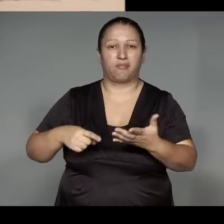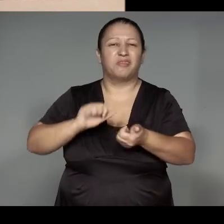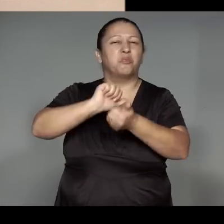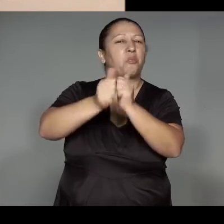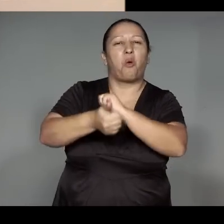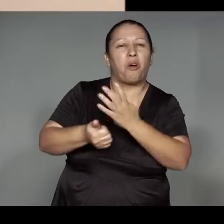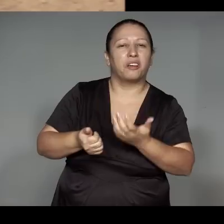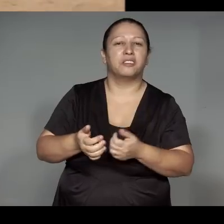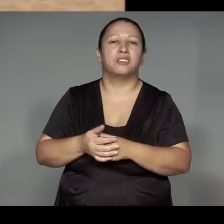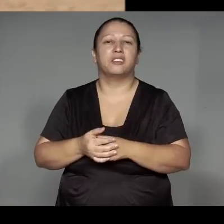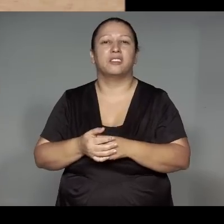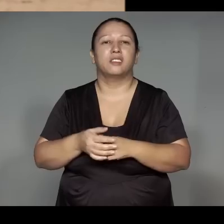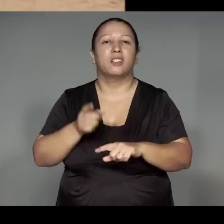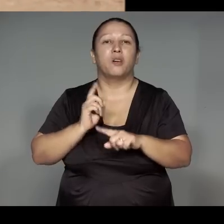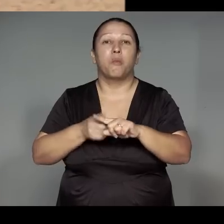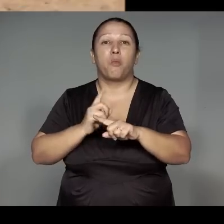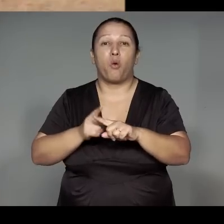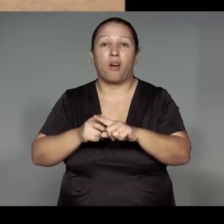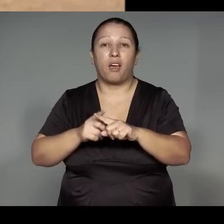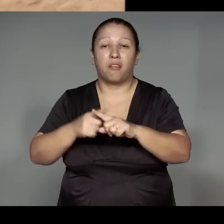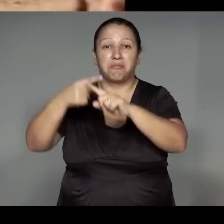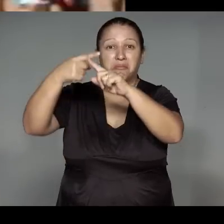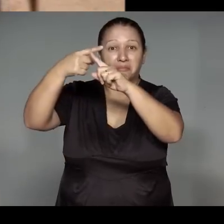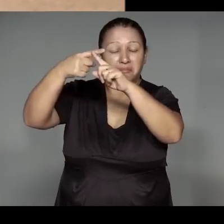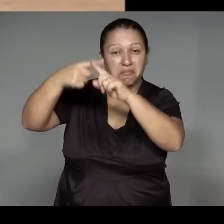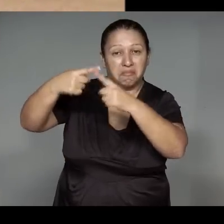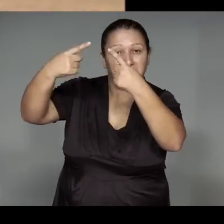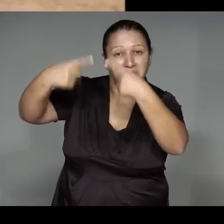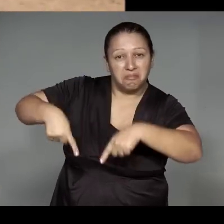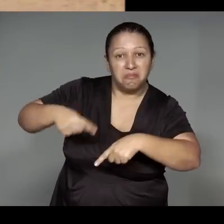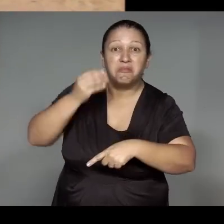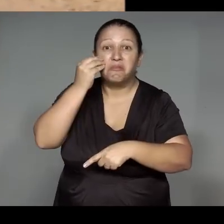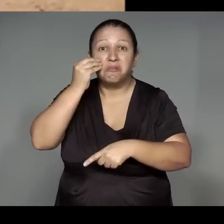Joetyka 'ang, ma'anuara ra'uawe'yma